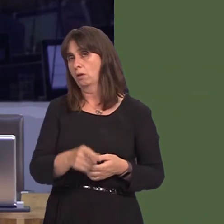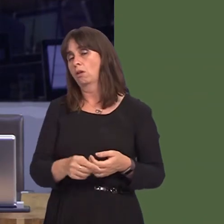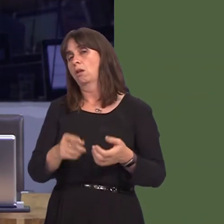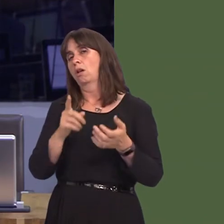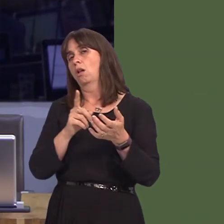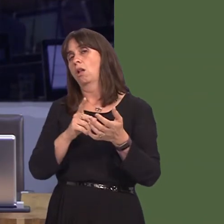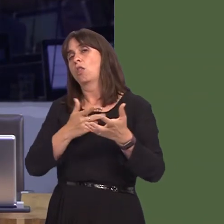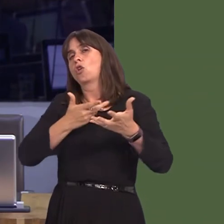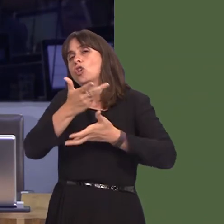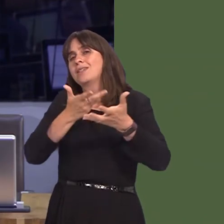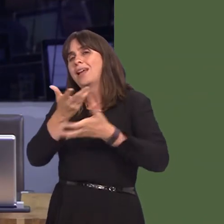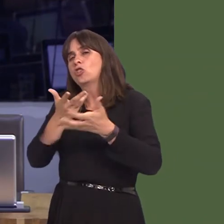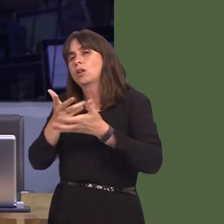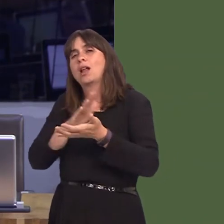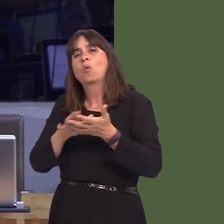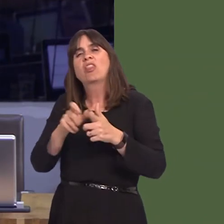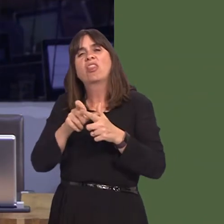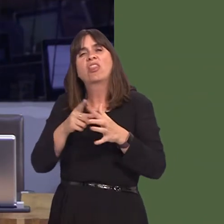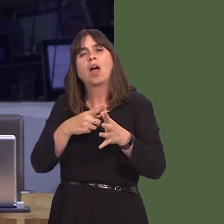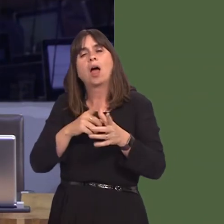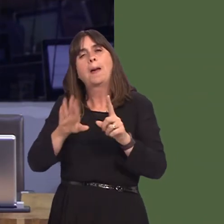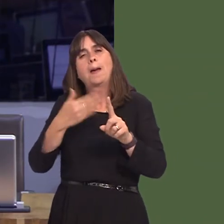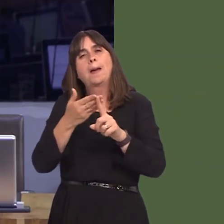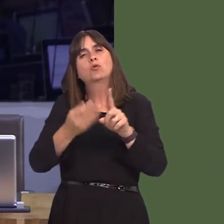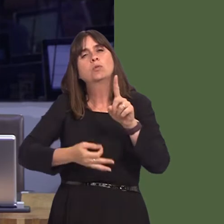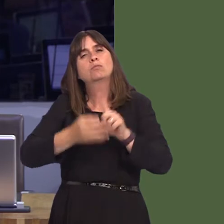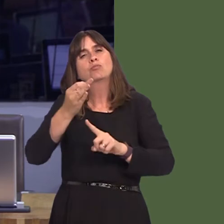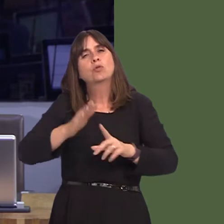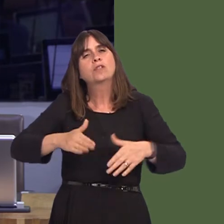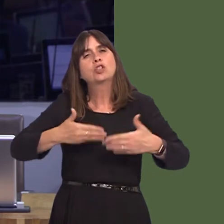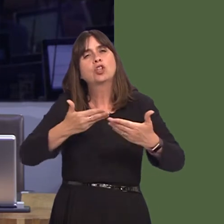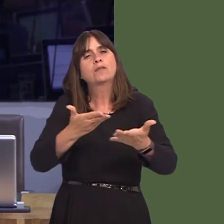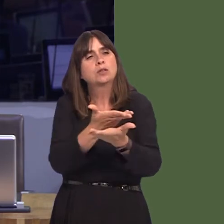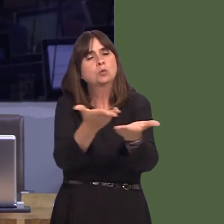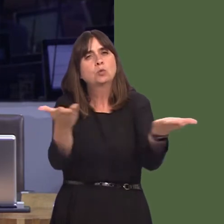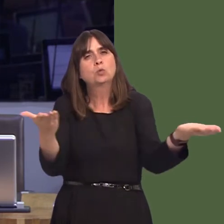ac mae hynny yn sail hefyd i'r cyhoeddiad gan y Llywodraeth gynnau fach yr wythnos yma